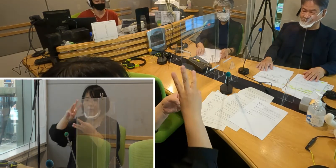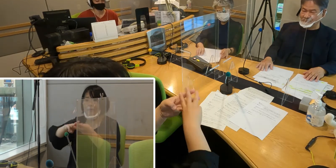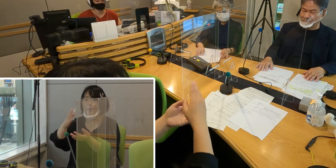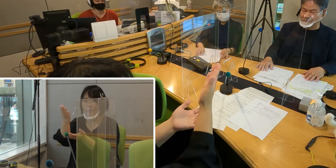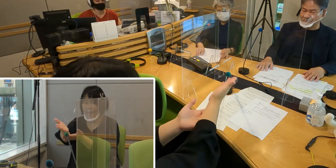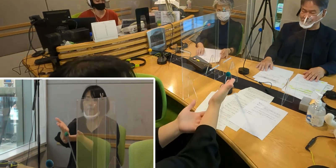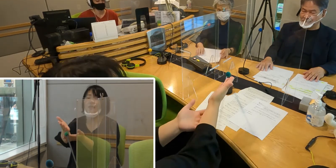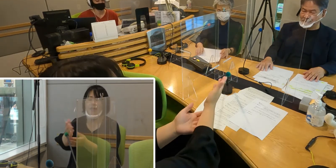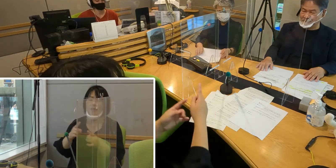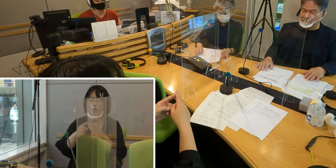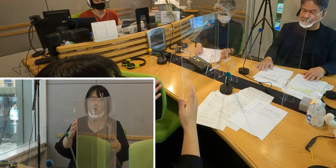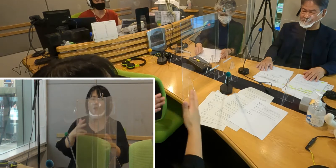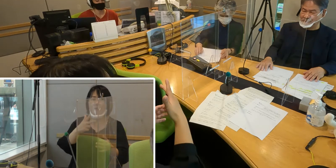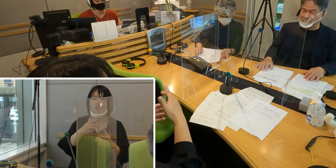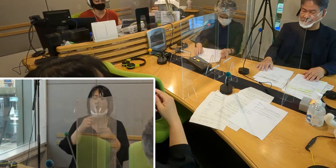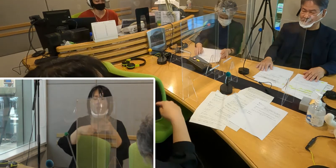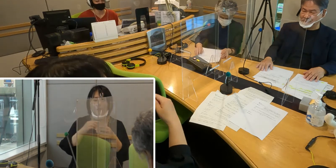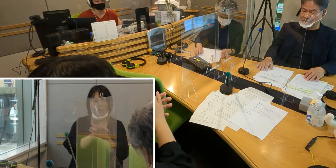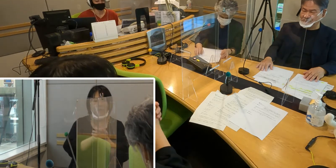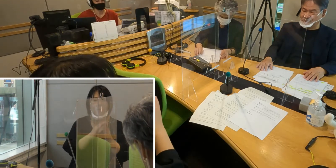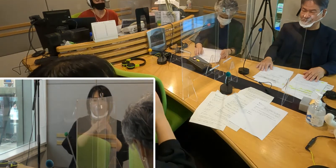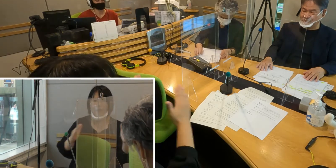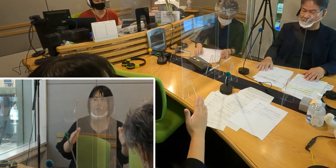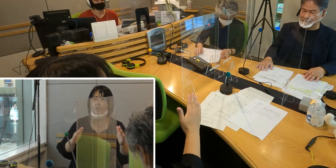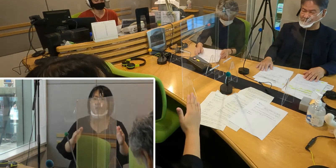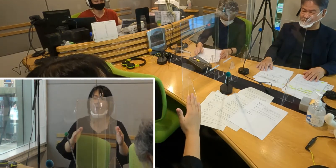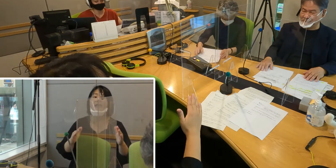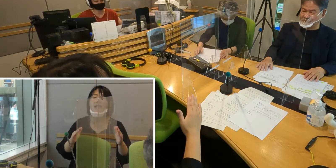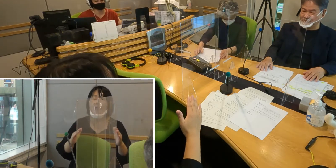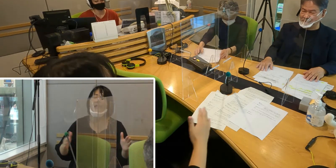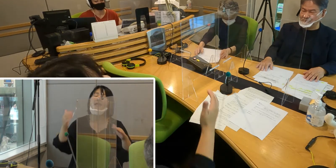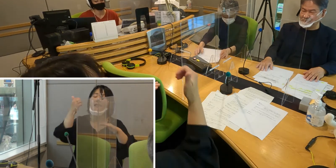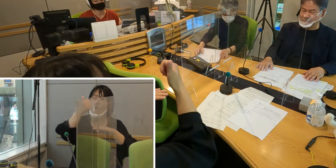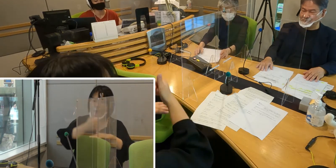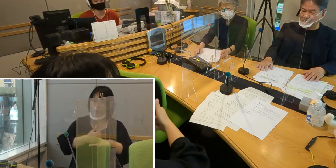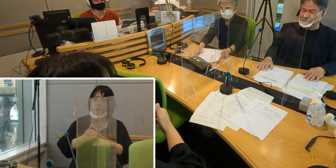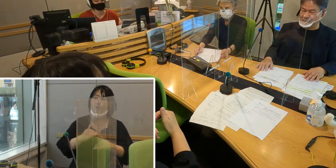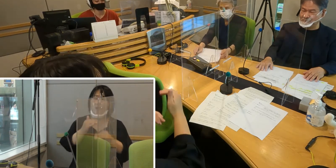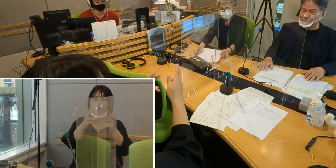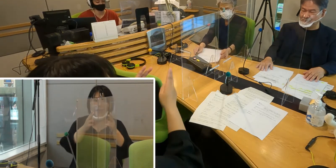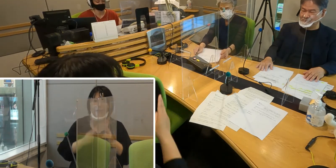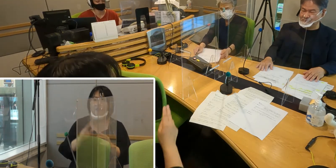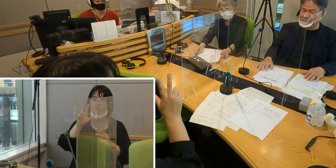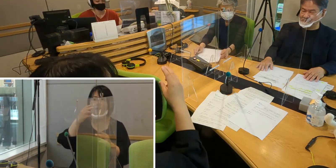そして入間市手話の友の会 会長の高橋留美子さん